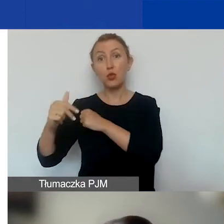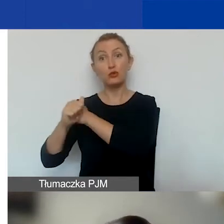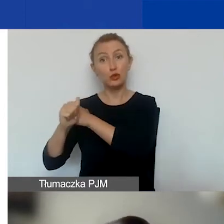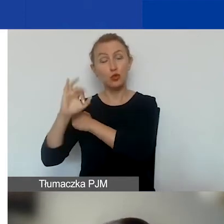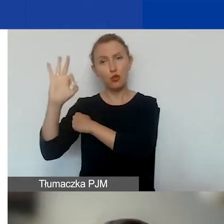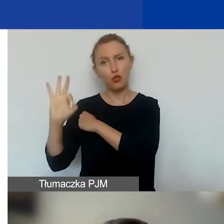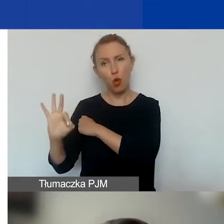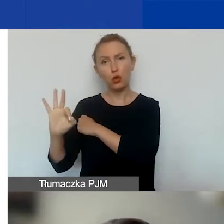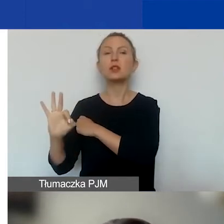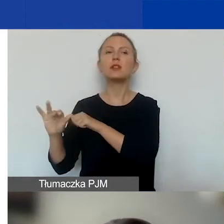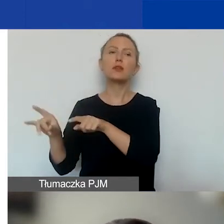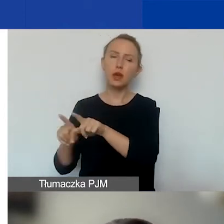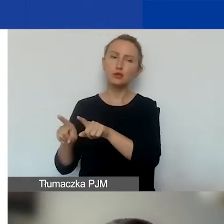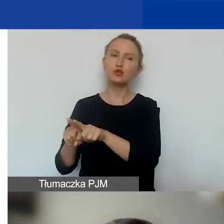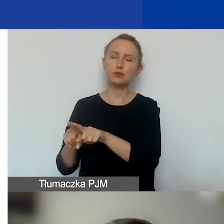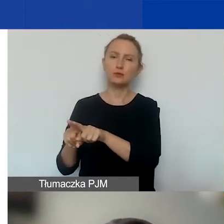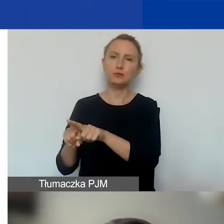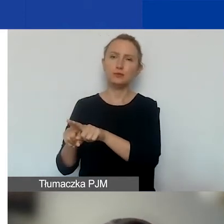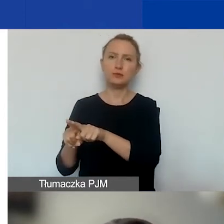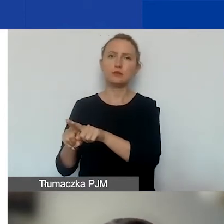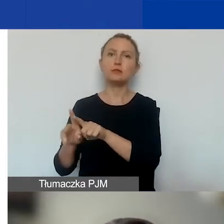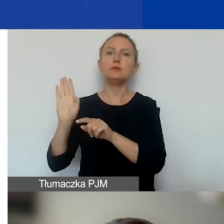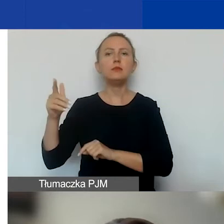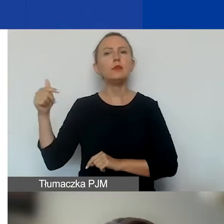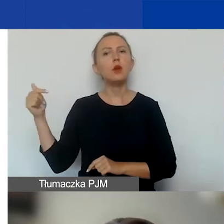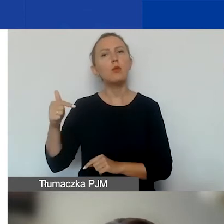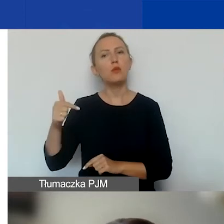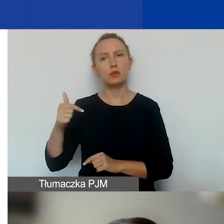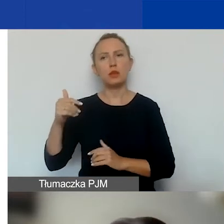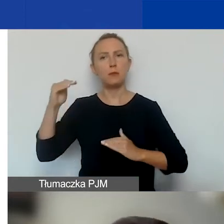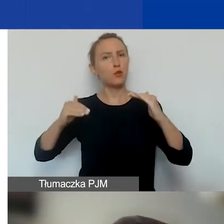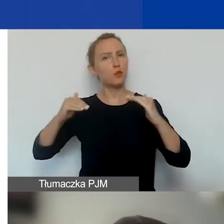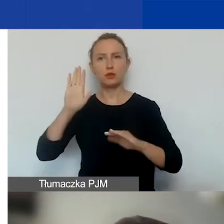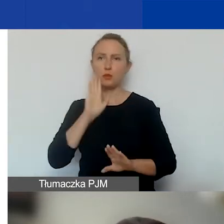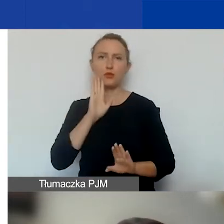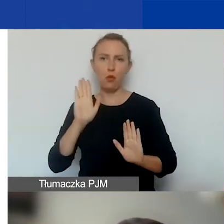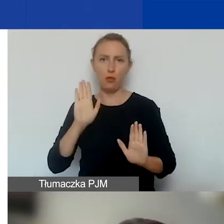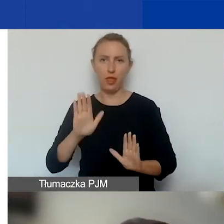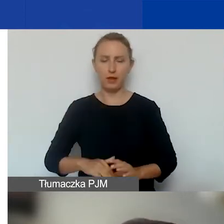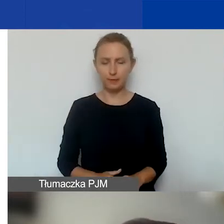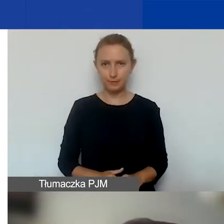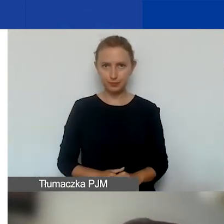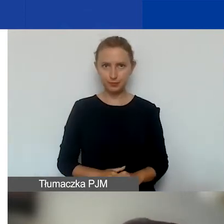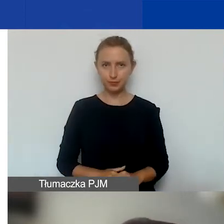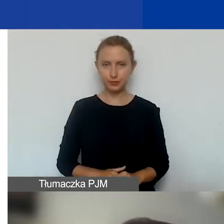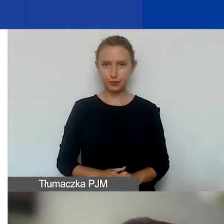to tutaj też będą obowiązywały takie proporcje w ramach obszaru.